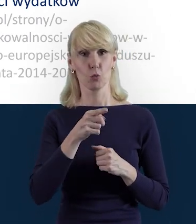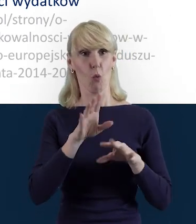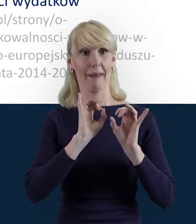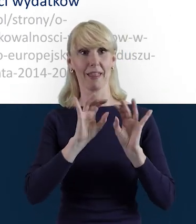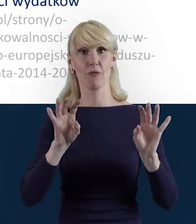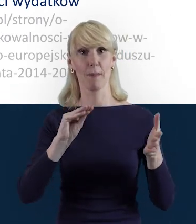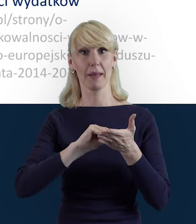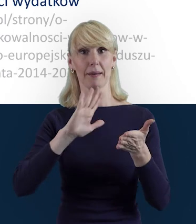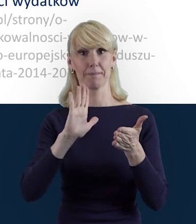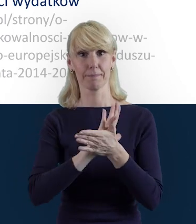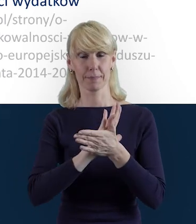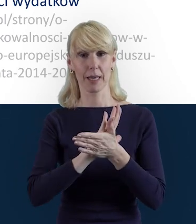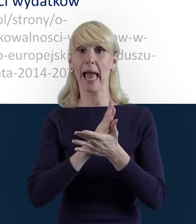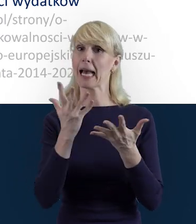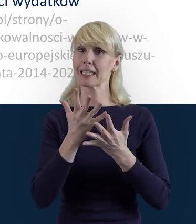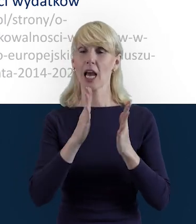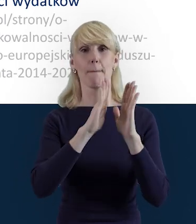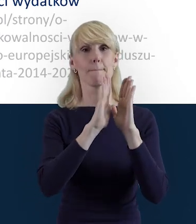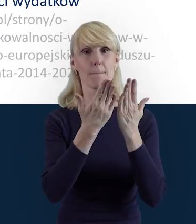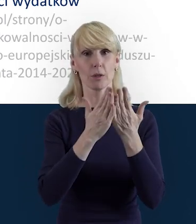w podręczniku i w poradniku